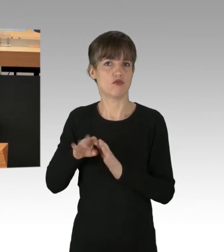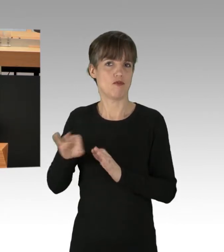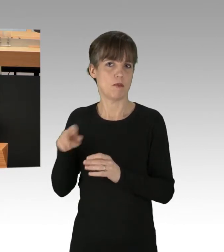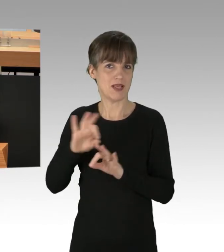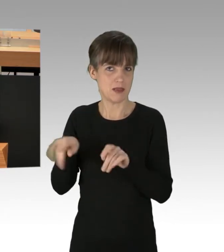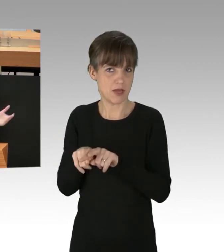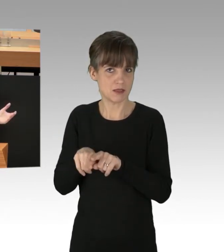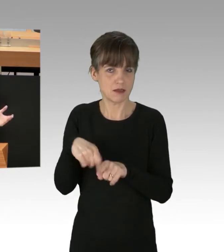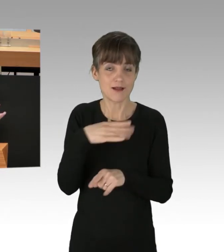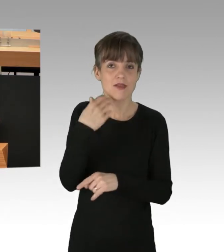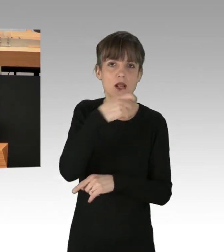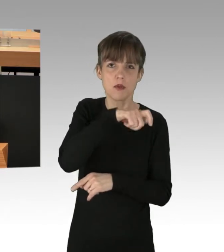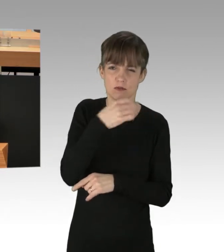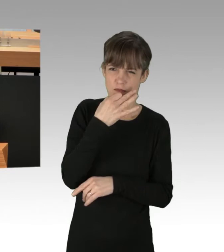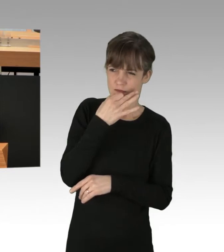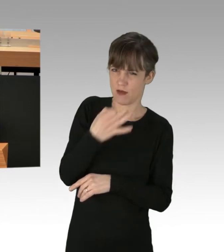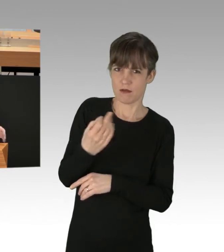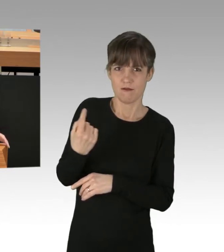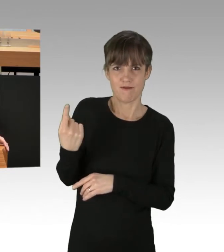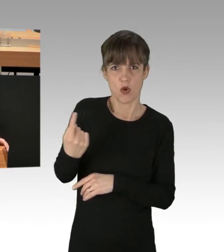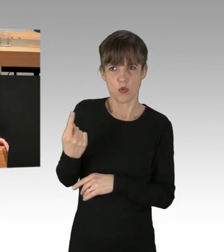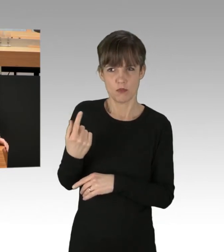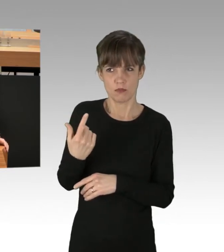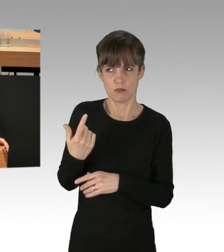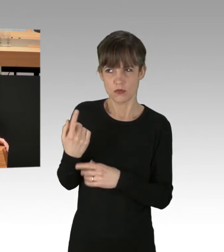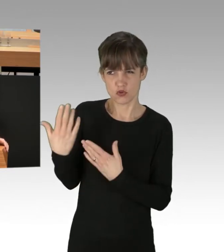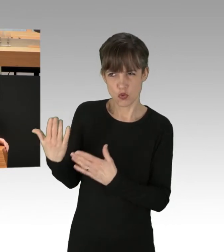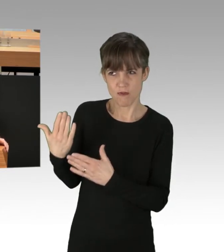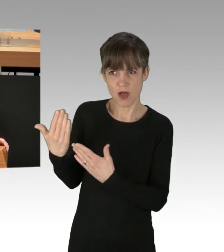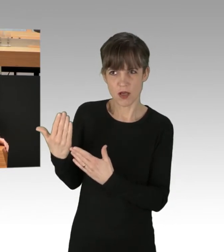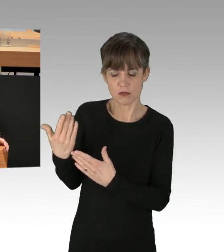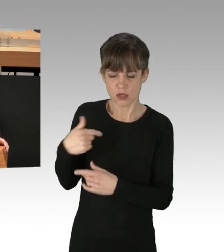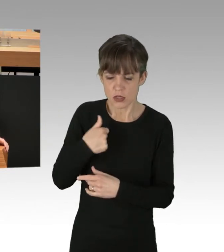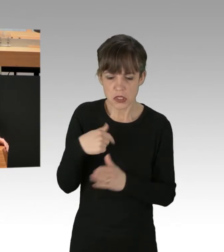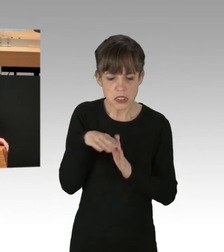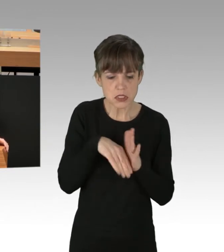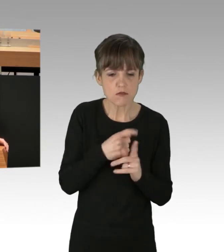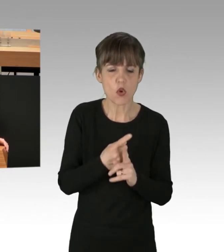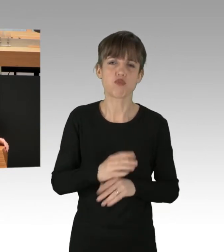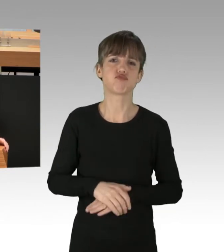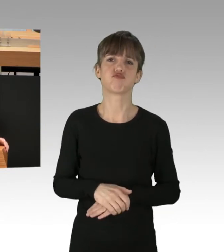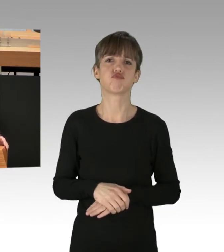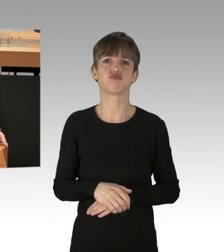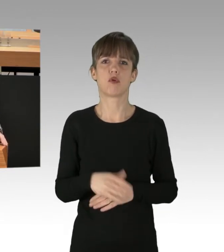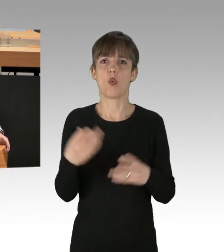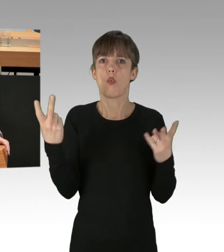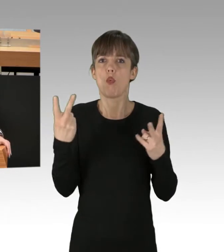warum sie sich eigentlich selbst an Gesetze halten sollen. Wenn Sie als Koalition Gesetze wie den Mietendeckel verfassungswidrig beschließen,